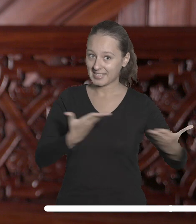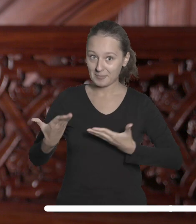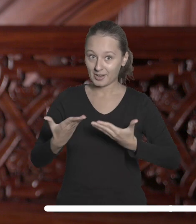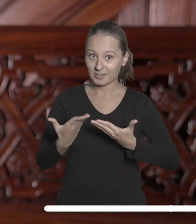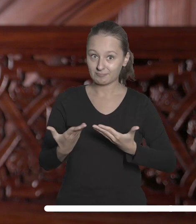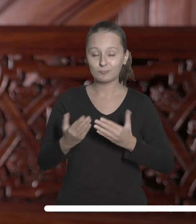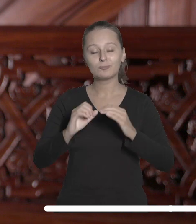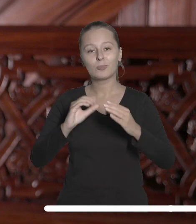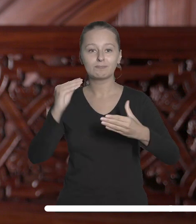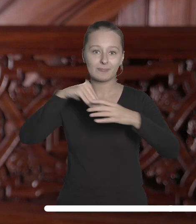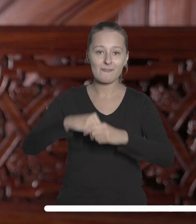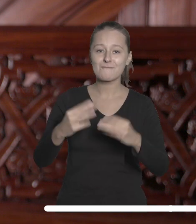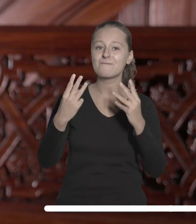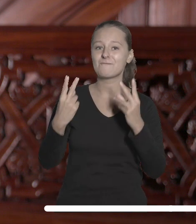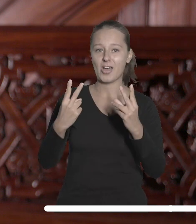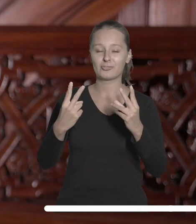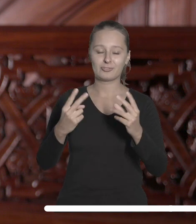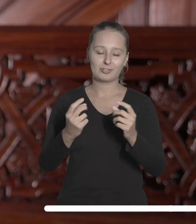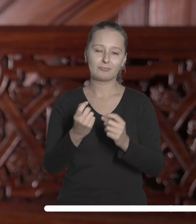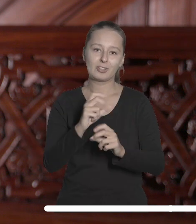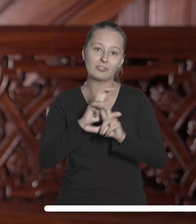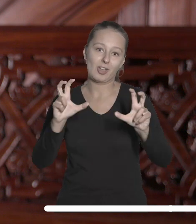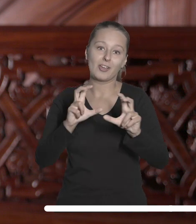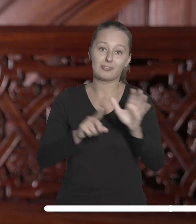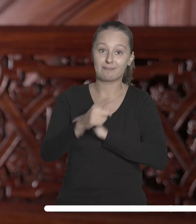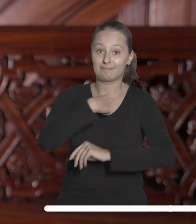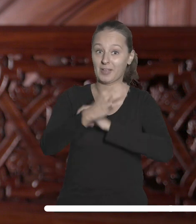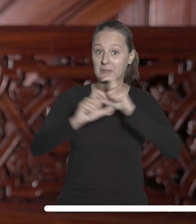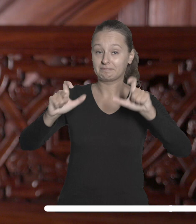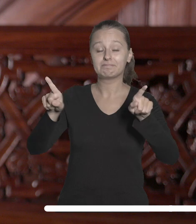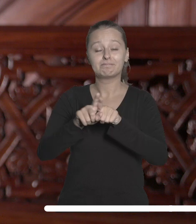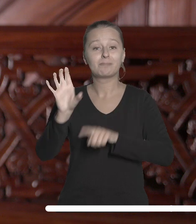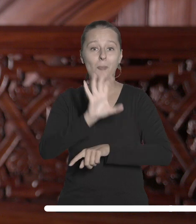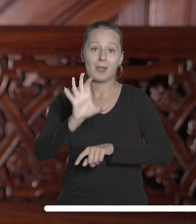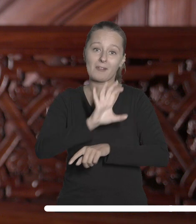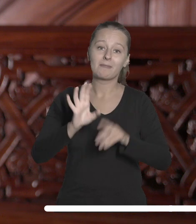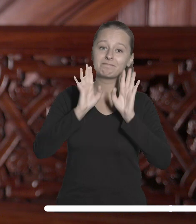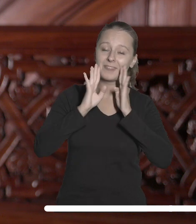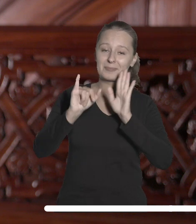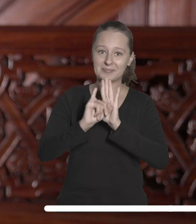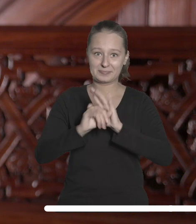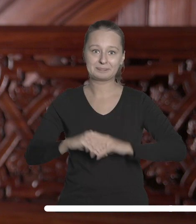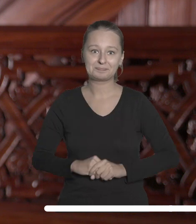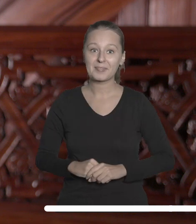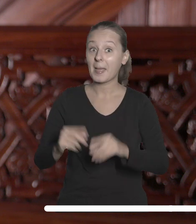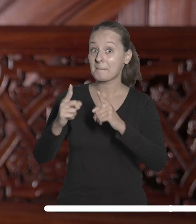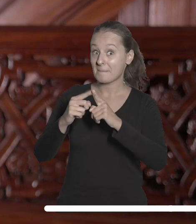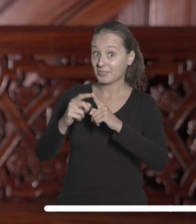ważnych dla naszej uczelni chwilach i do śledzenia relacji z nich. Październik to także czas rekrutacji do